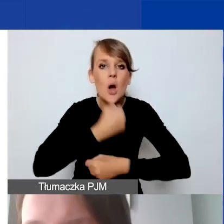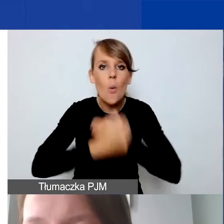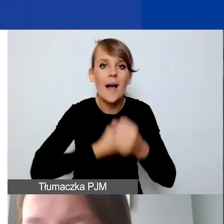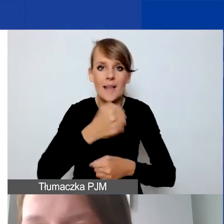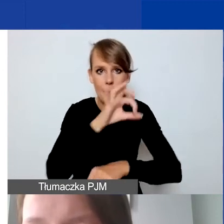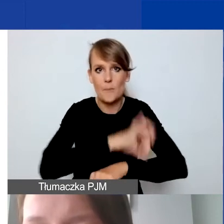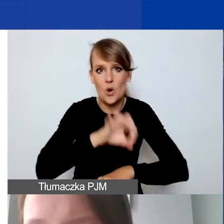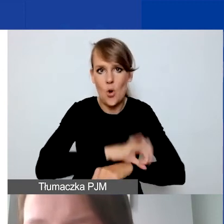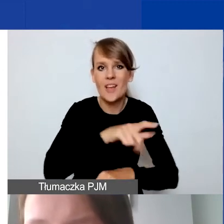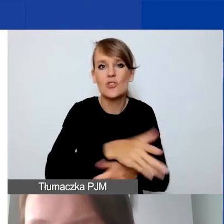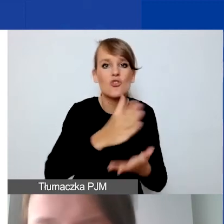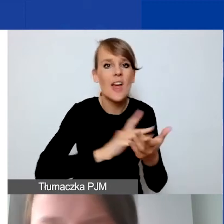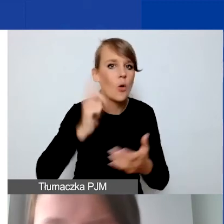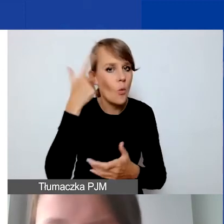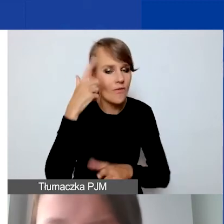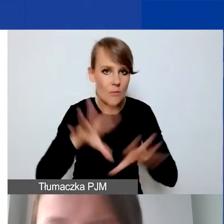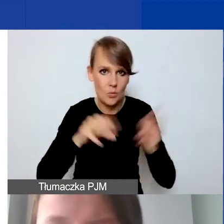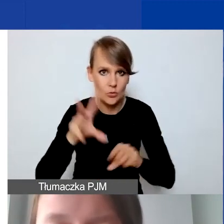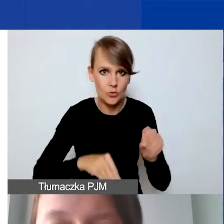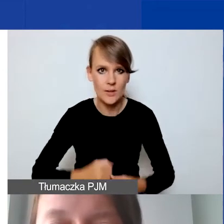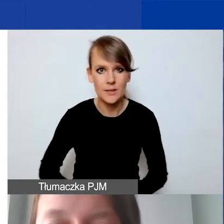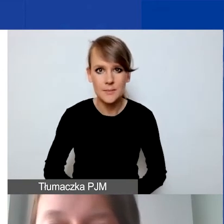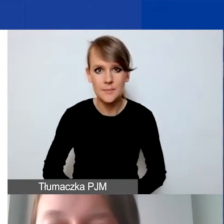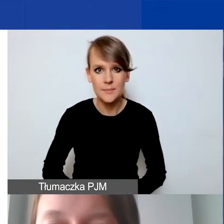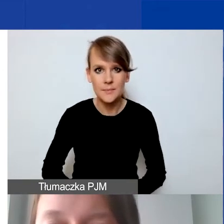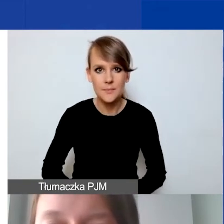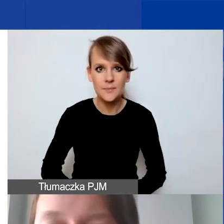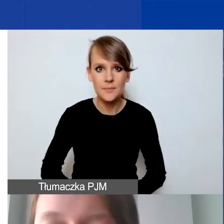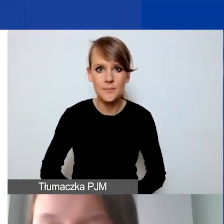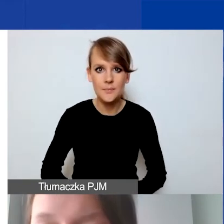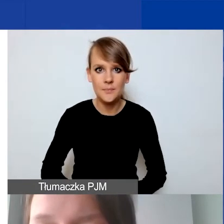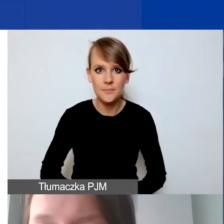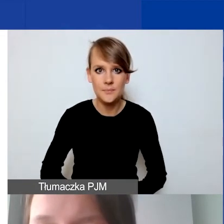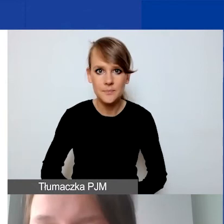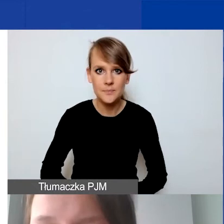w części głównej budżetu. Proszę pamiętać o tym,